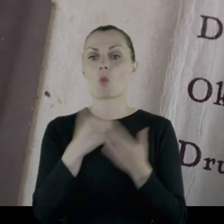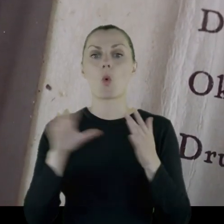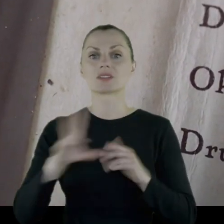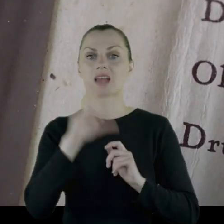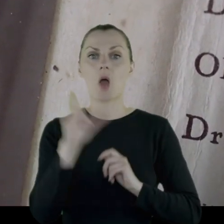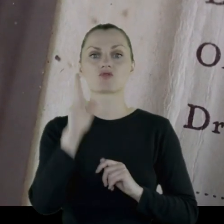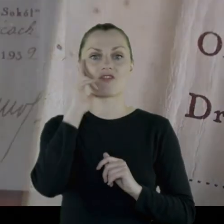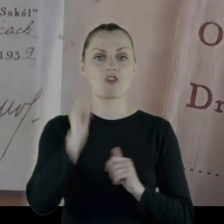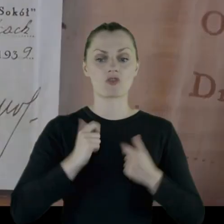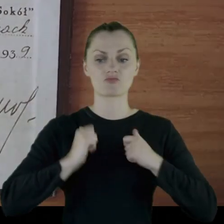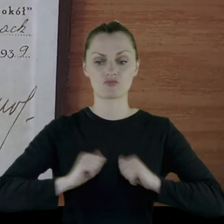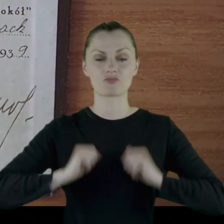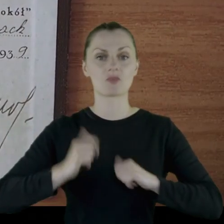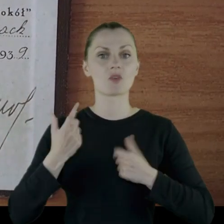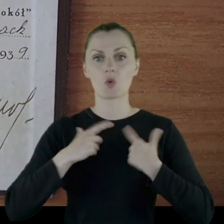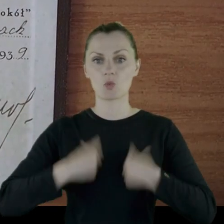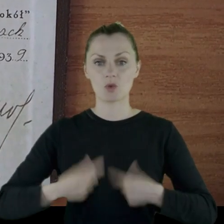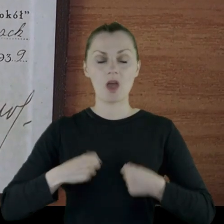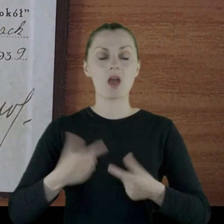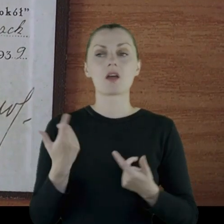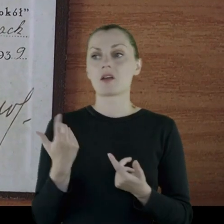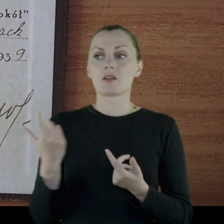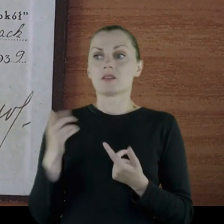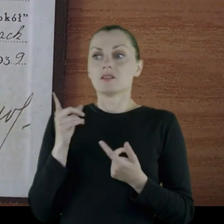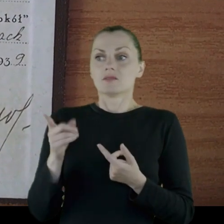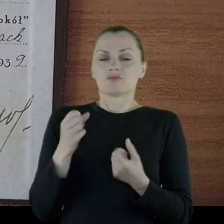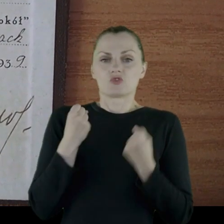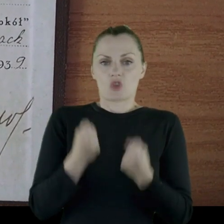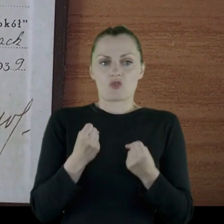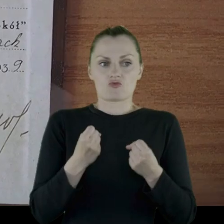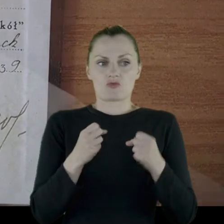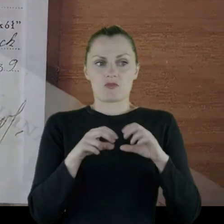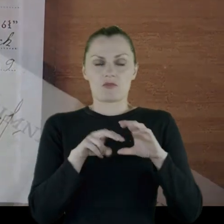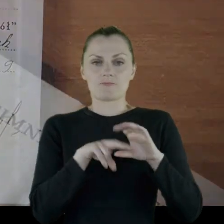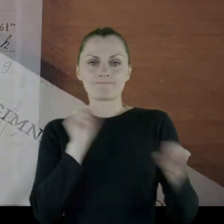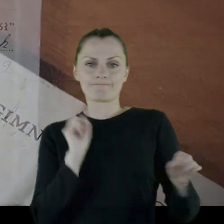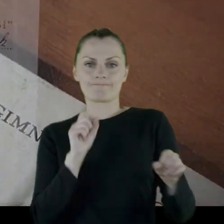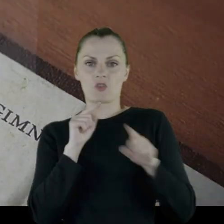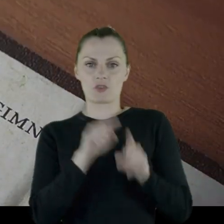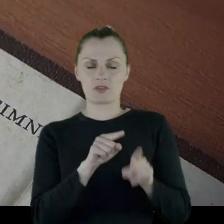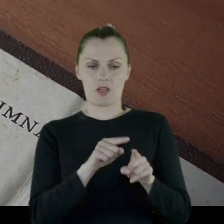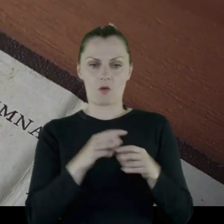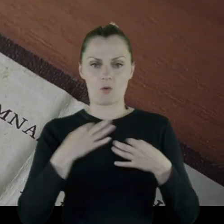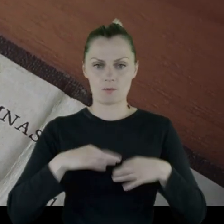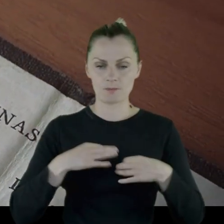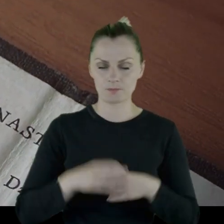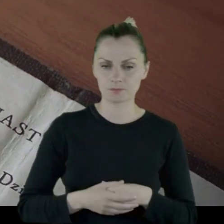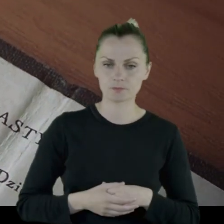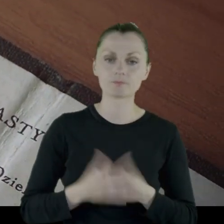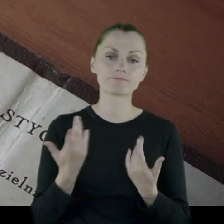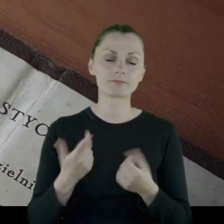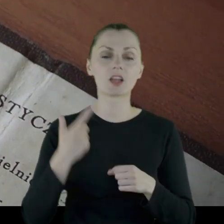11. Pułk Ułanów w mundurze) trudno mu było się odzwyczaić od tego munduru.